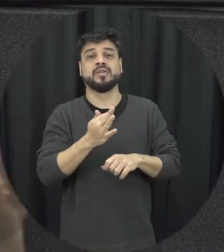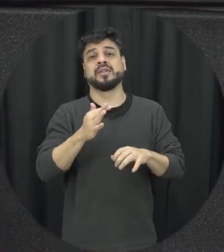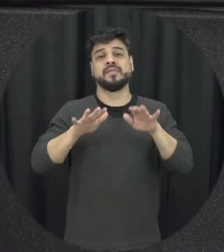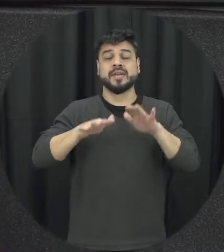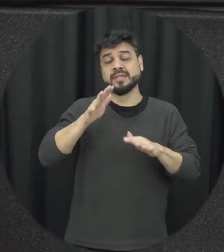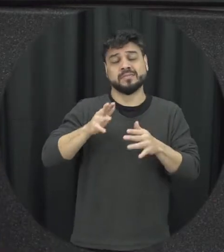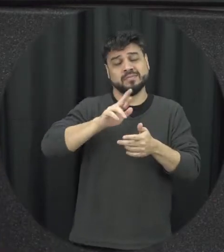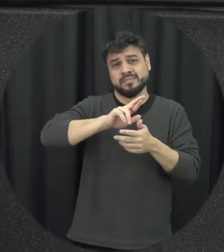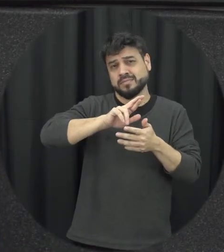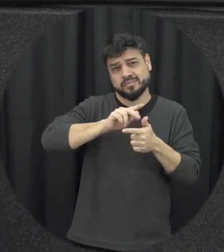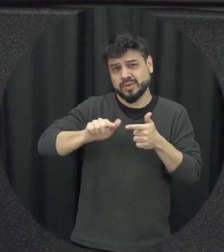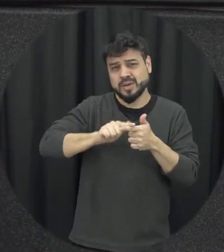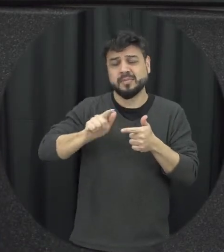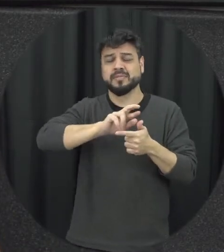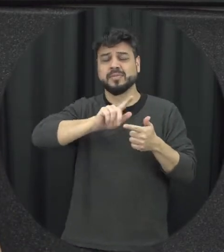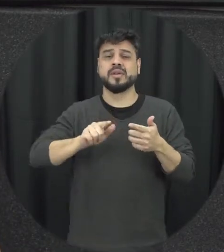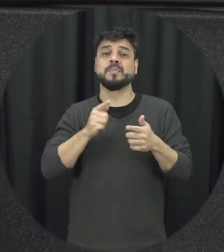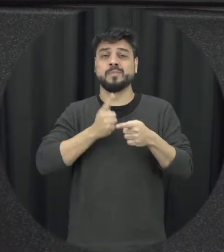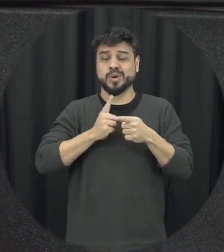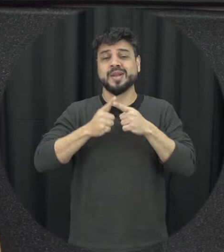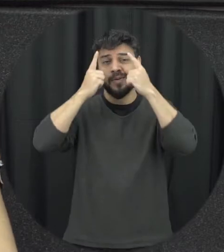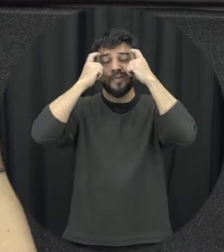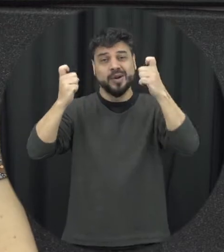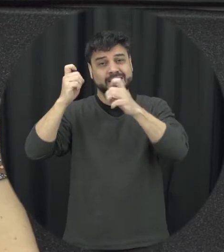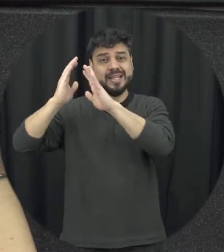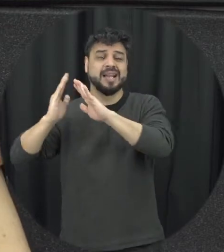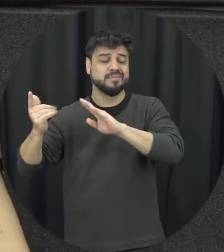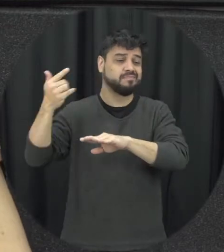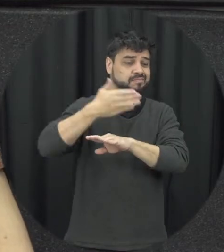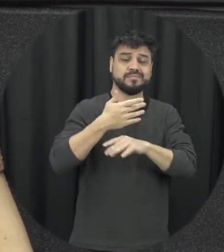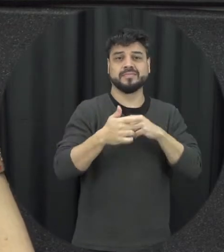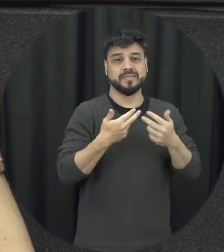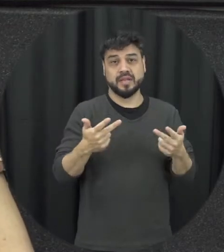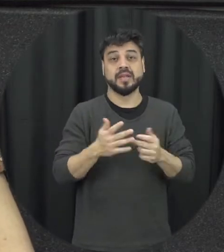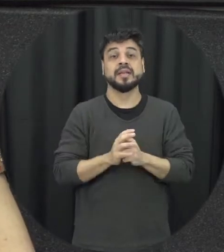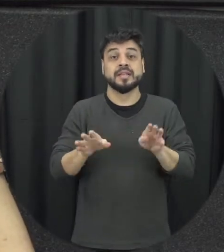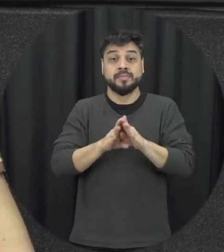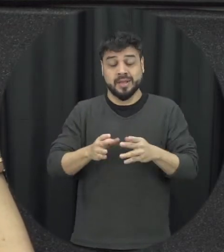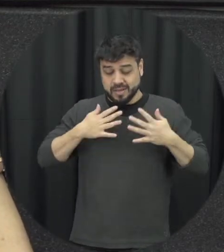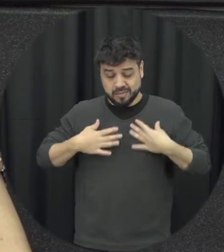trabalho justamente por situações de violência né enfim nos danos à própria integridade física que